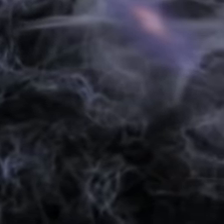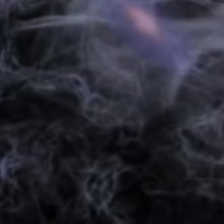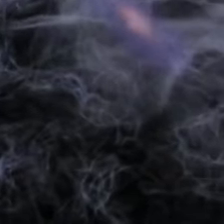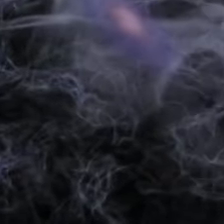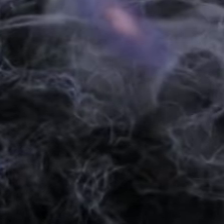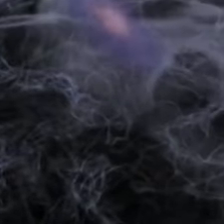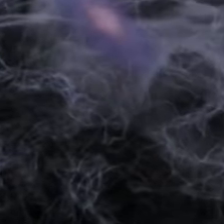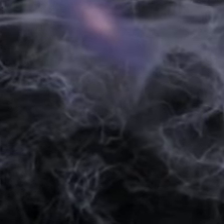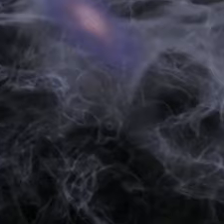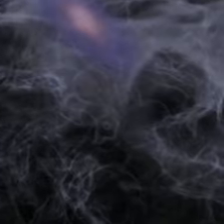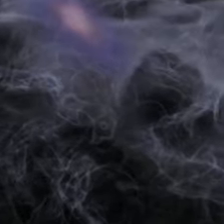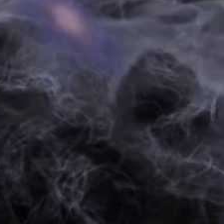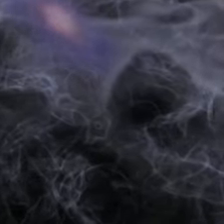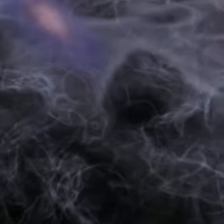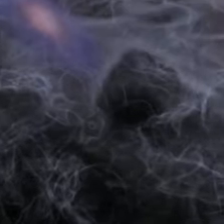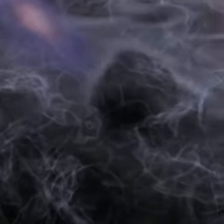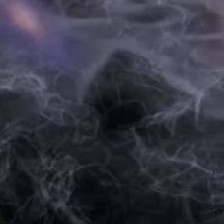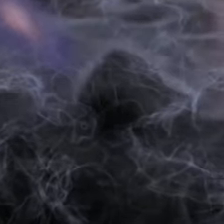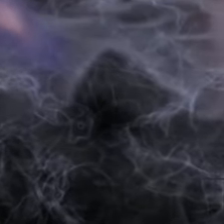forme les premières galaxies.